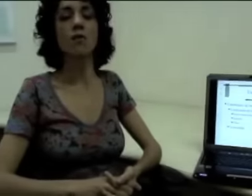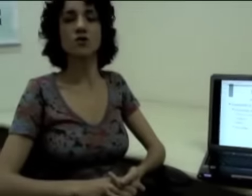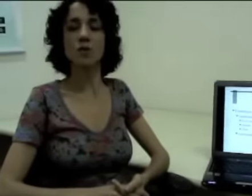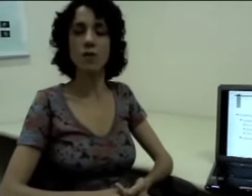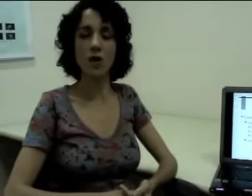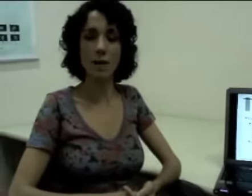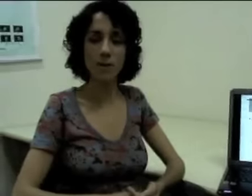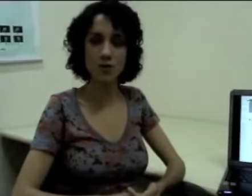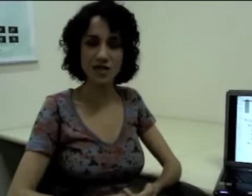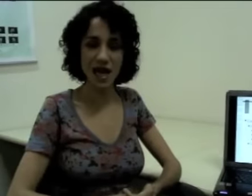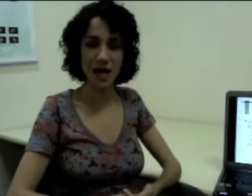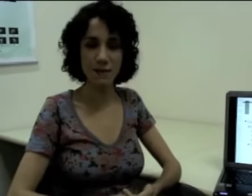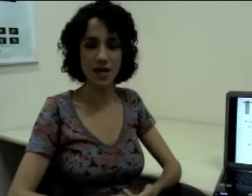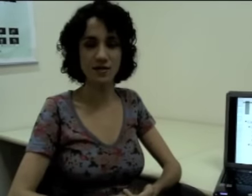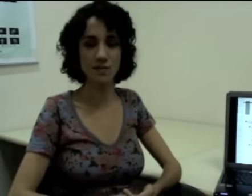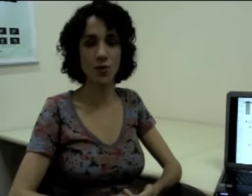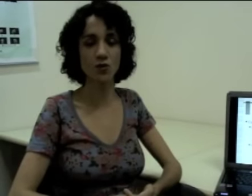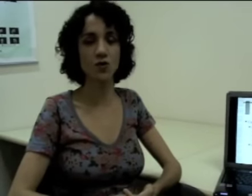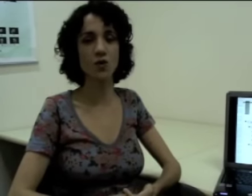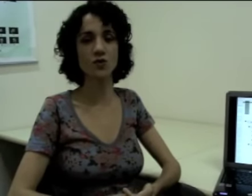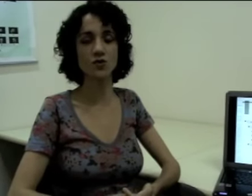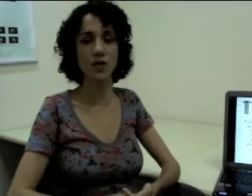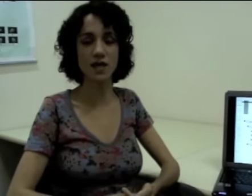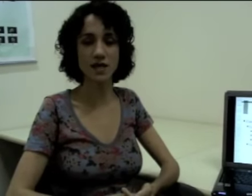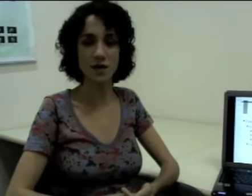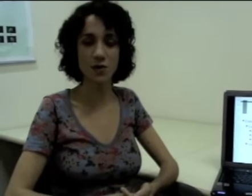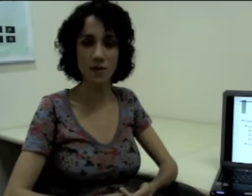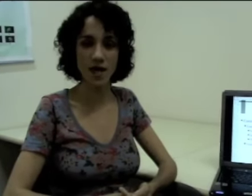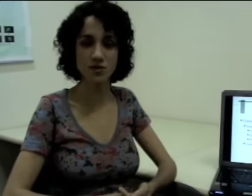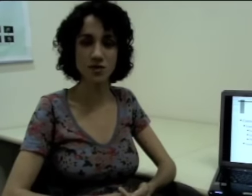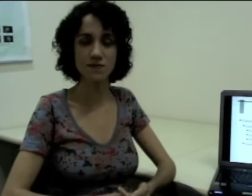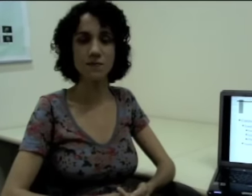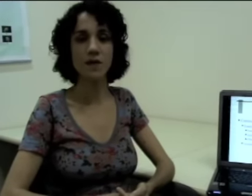Posso apontar para esse ponto que eu construí anteriormente,